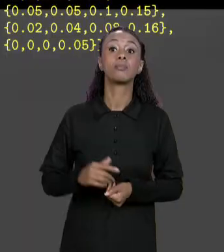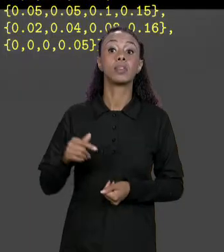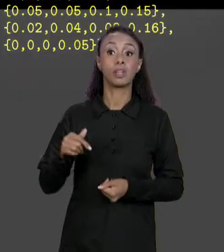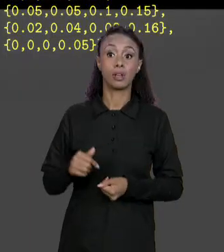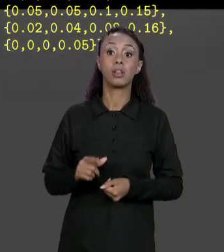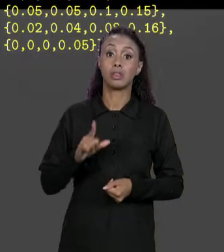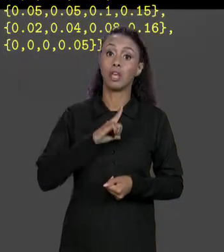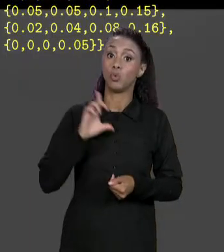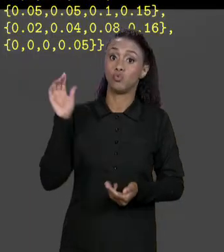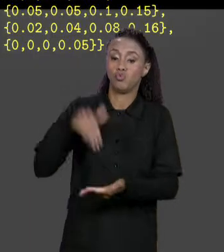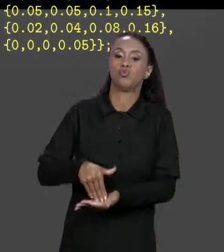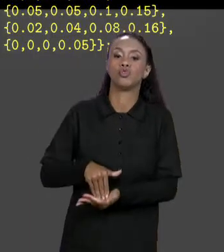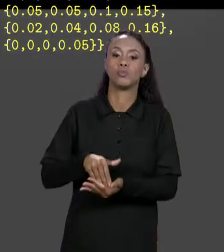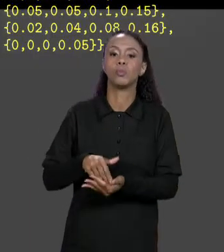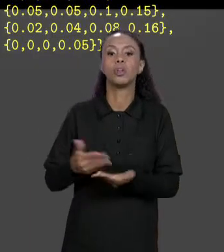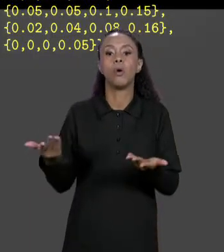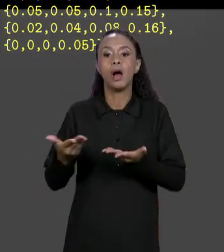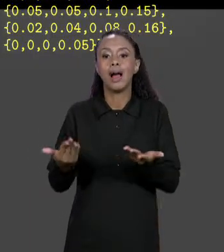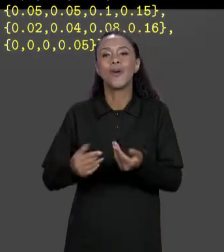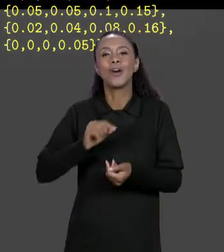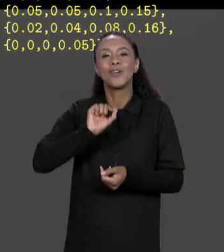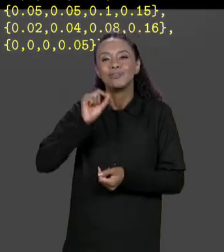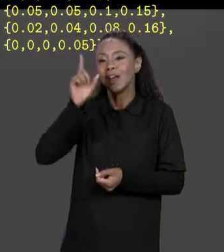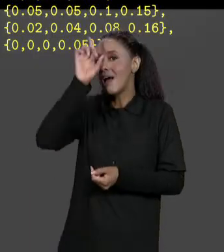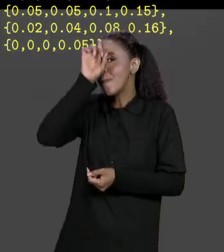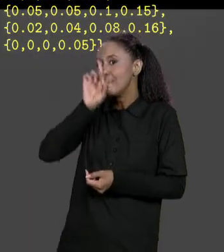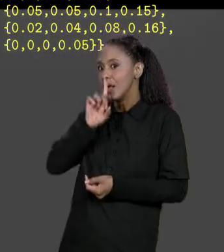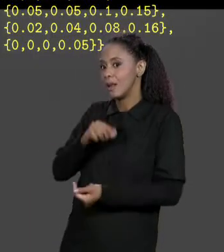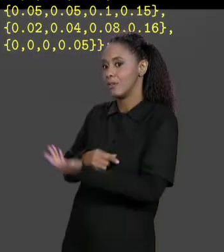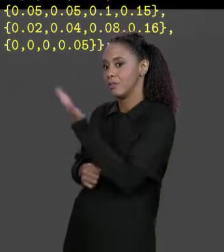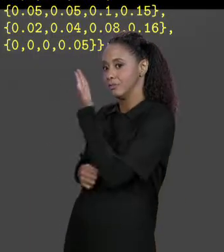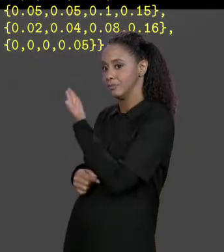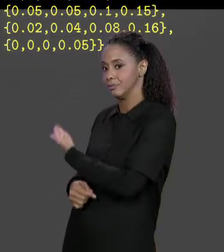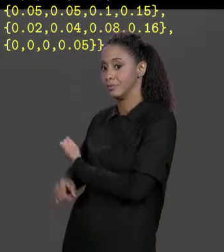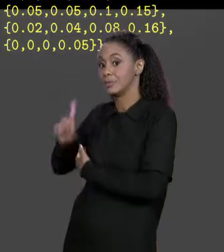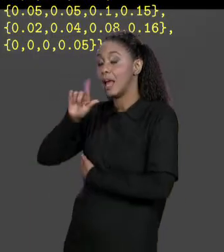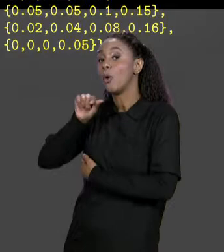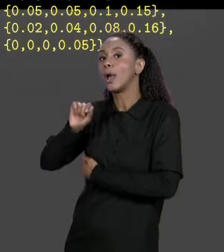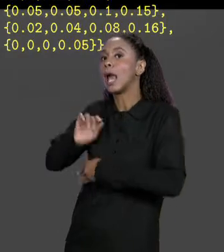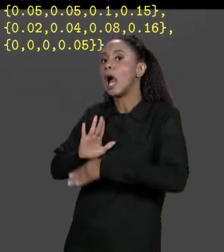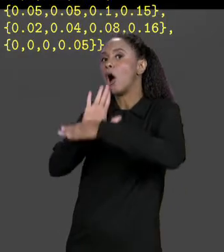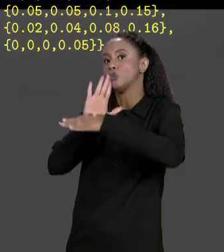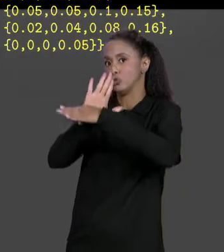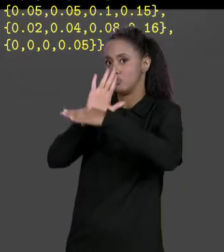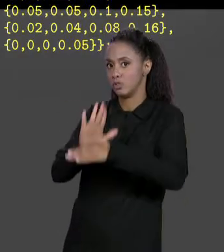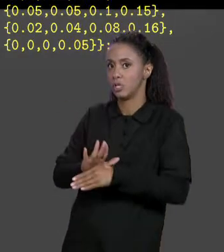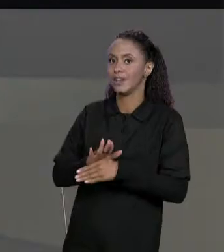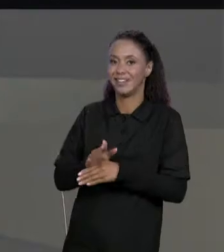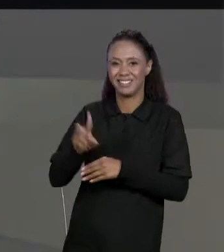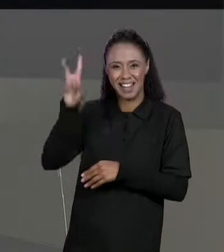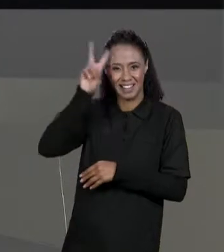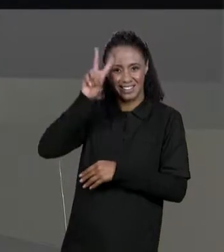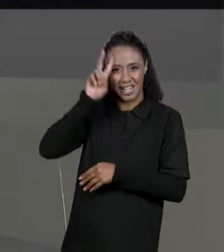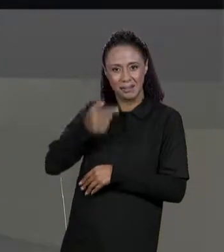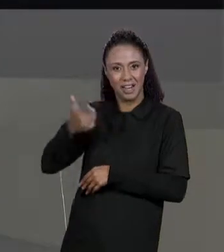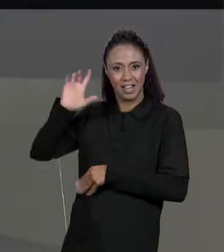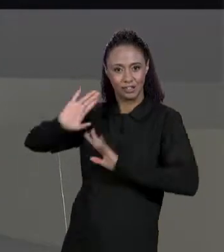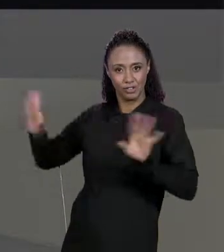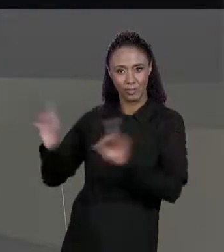CARREGAR OS VALORES DA MATRIZ VALORES, JÁ IMPLEMENTAMOS ELE ANTERIORMENTE E VAI FALTAR